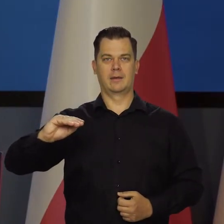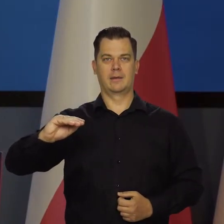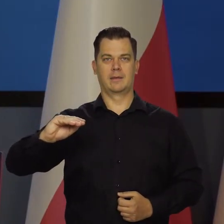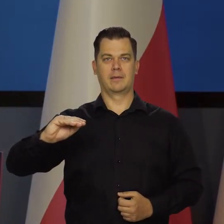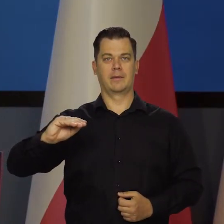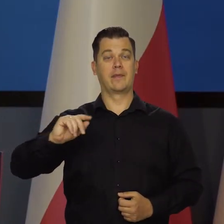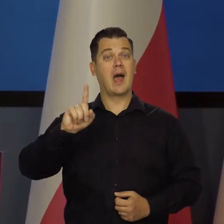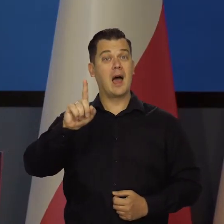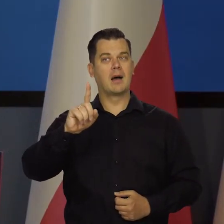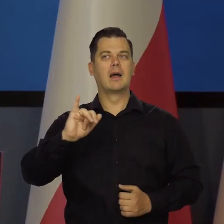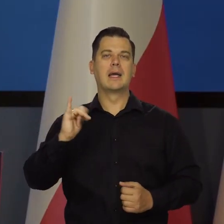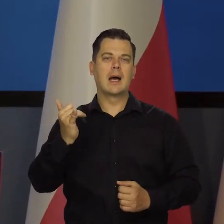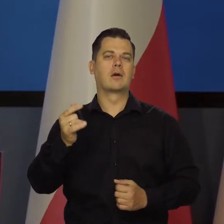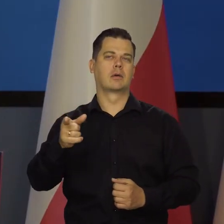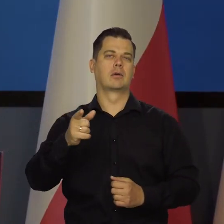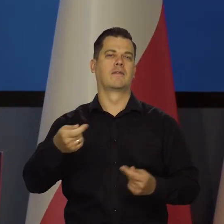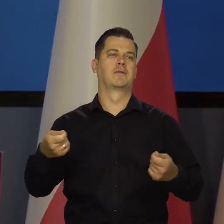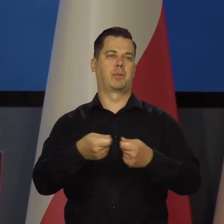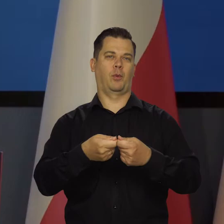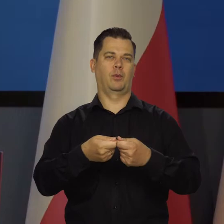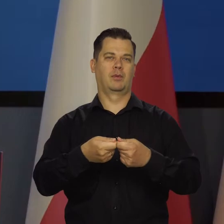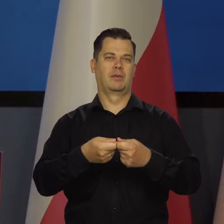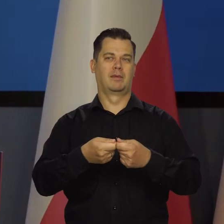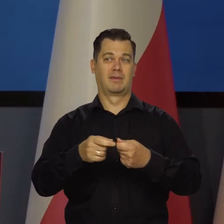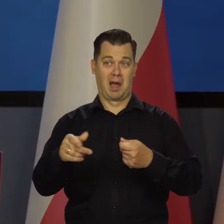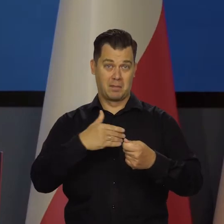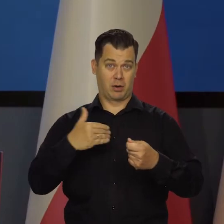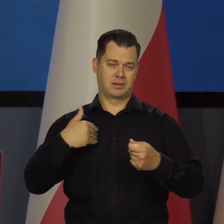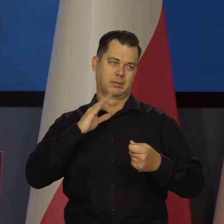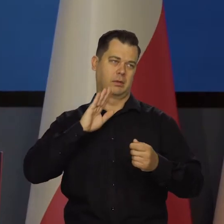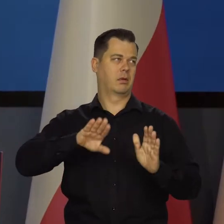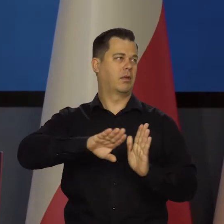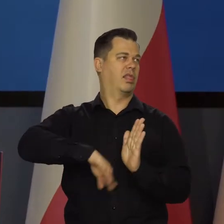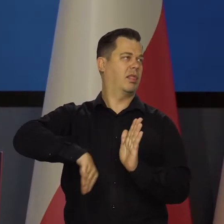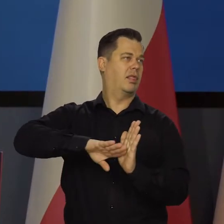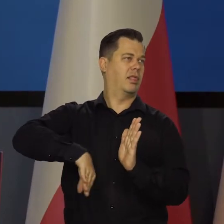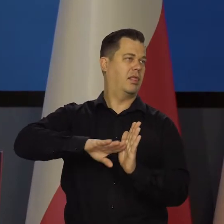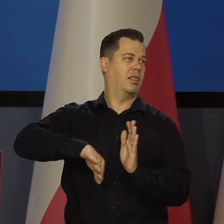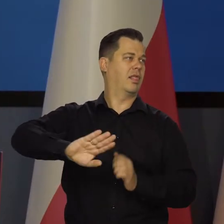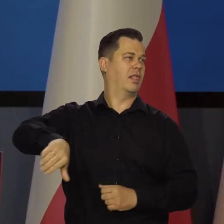ale jako współdecydujący, a nie tak jak teraz jesteśmy spychani do kąta, do wykonywania poleceń